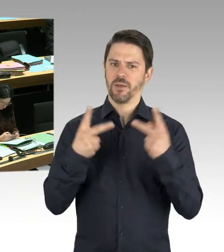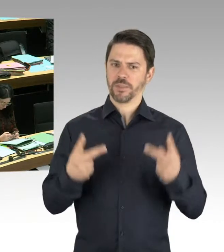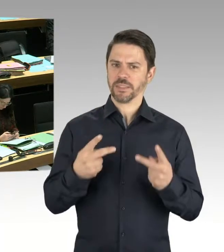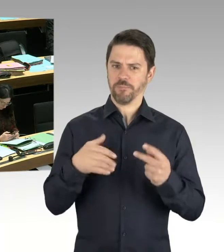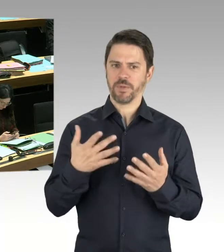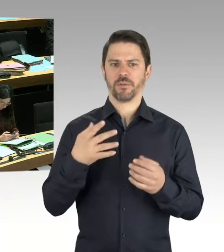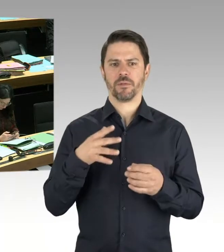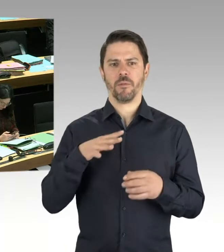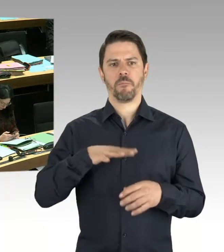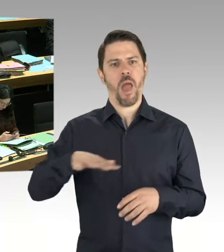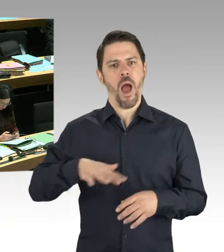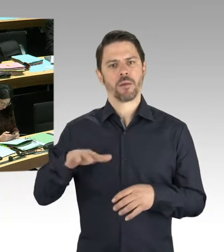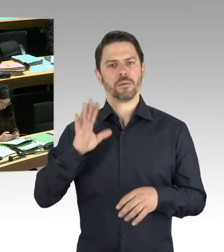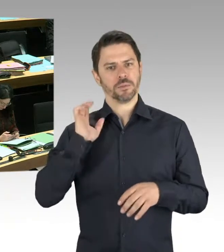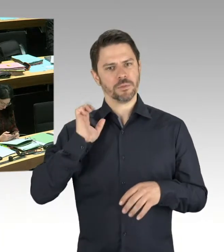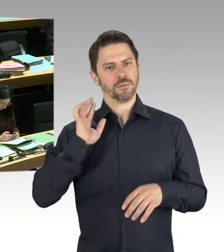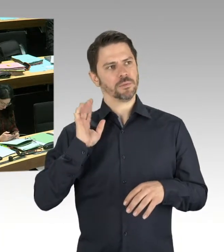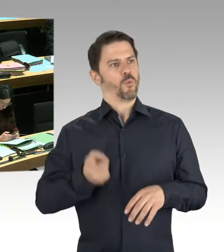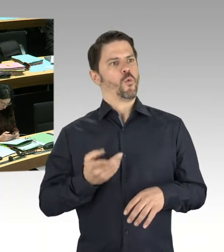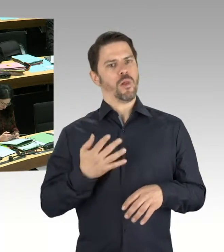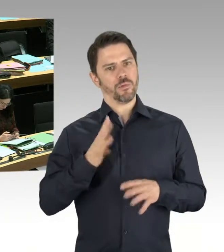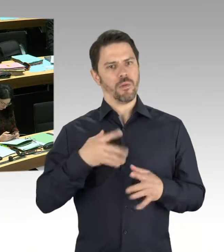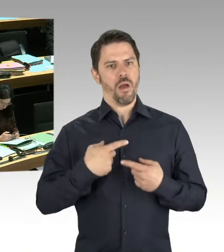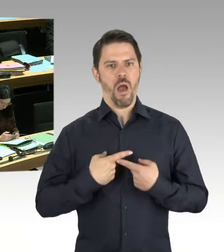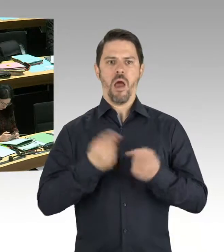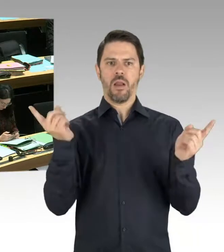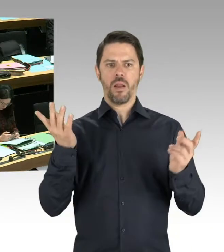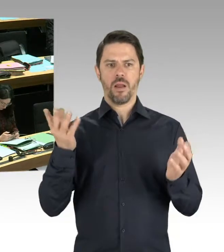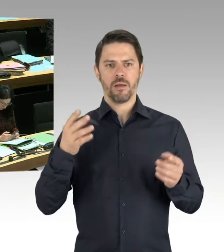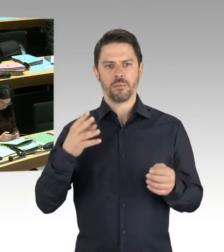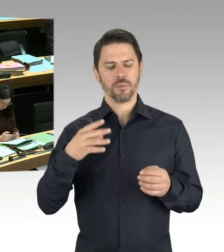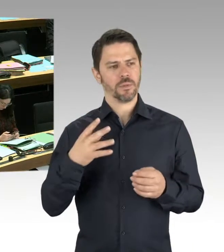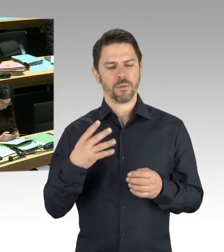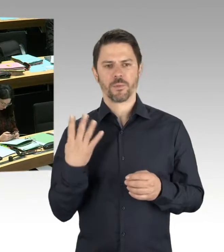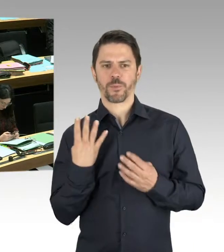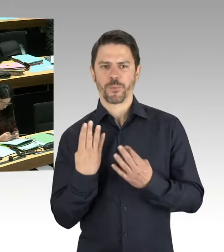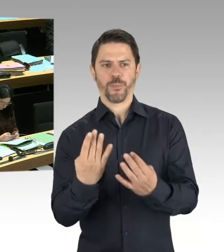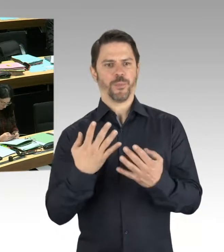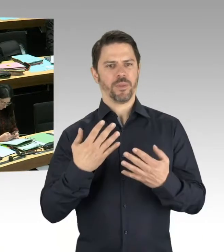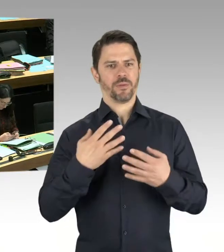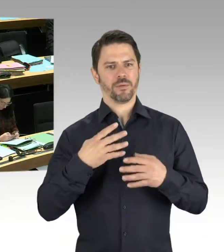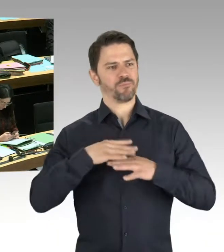sondern gepflegt sind und für alle Besucherinnen und Besucher zur Verfügung stehen, ist unser Konzept,